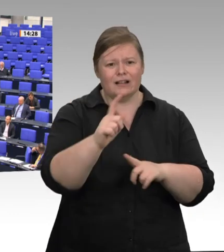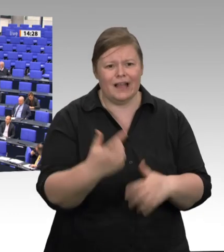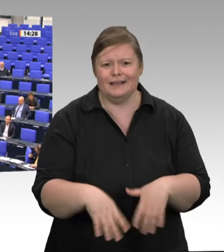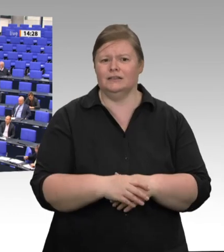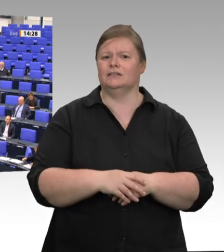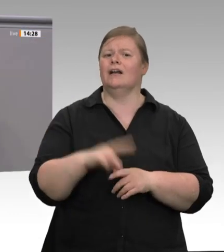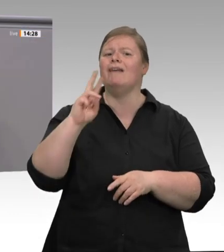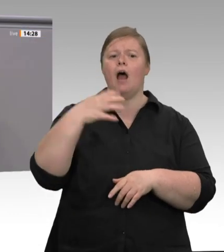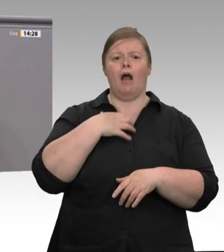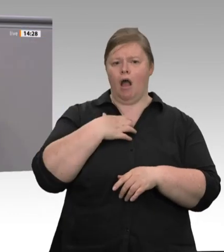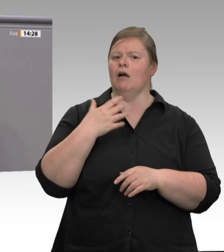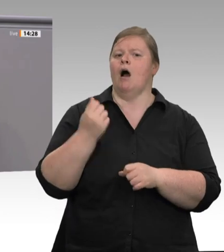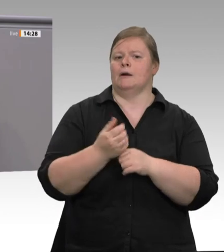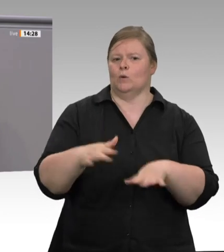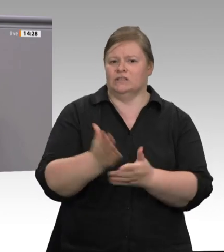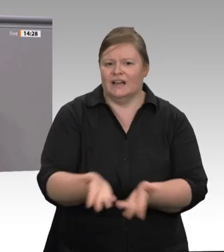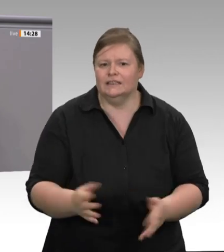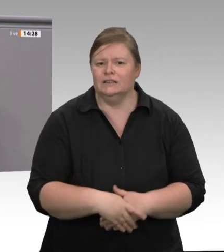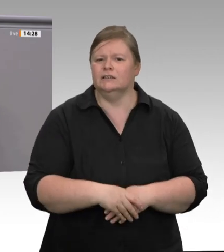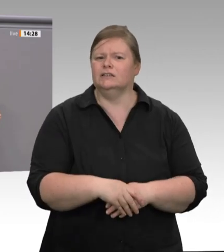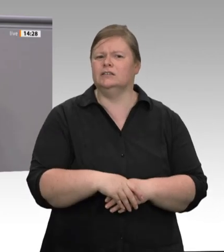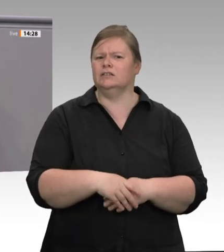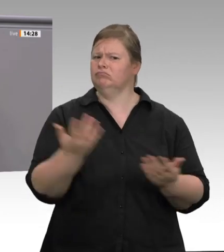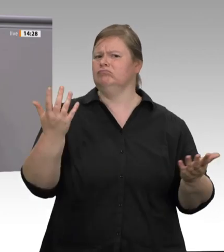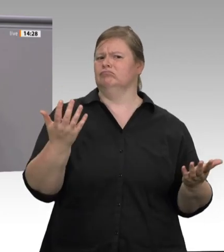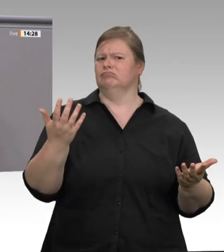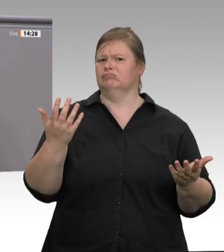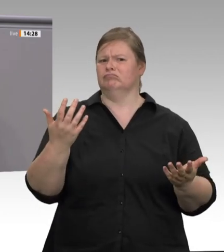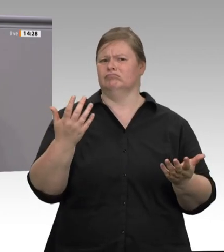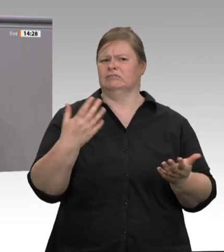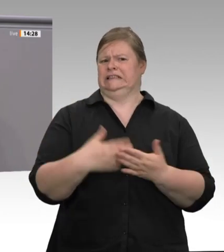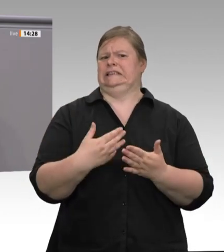Der Handlungsbedarf und diese Fakten sind schon lange bekannt;